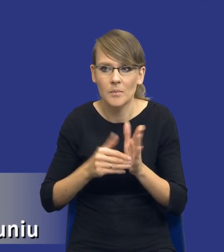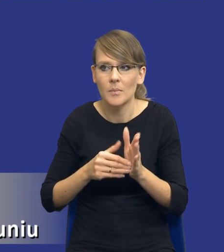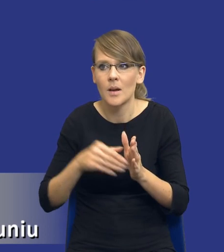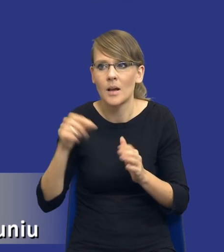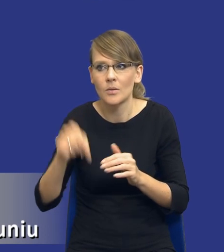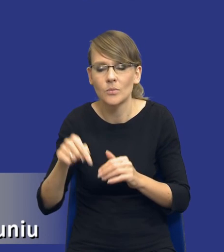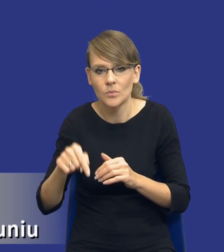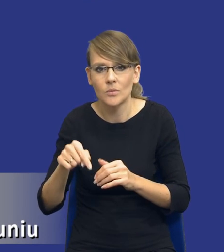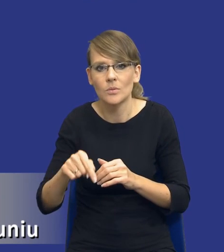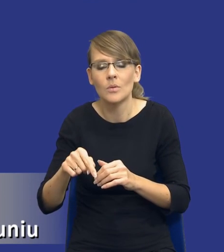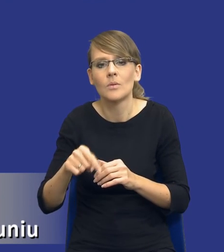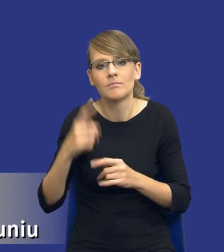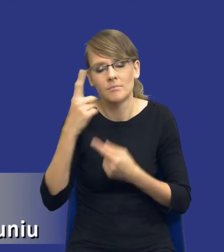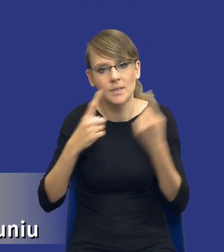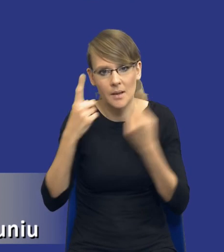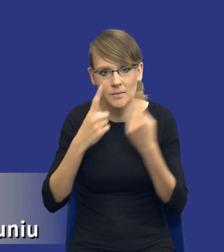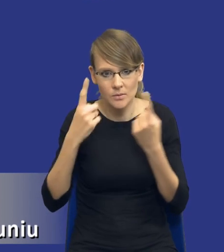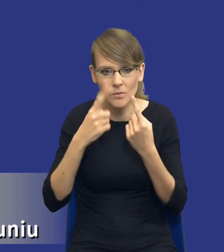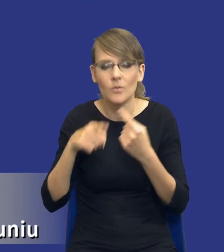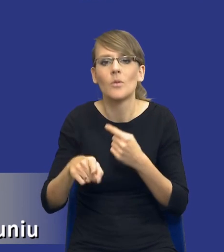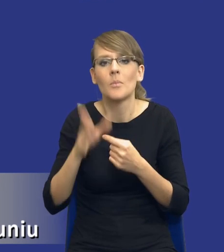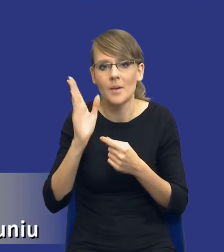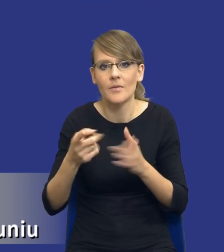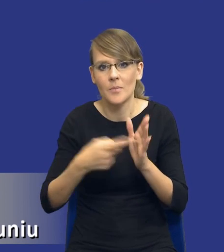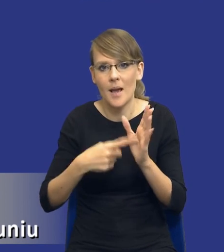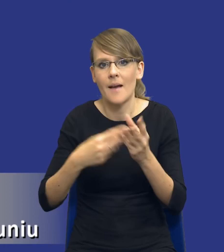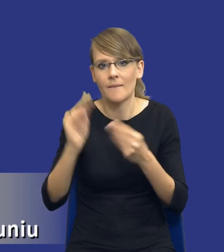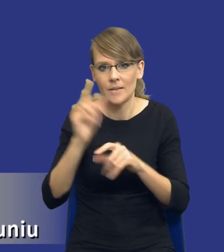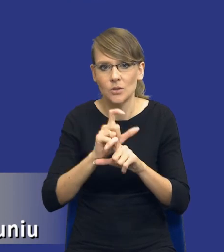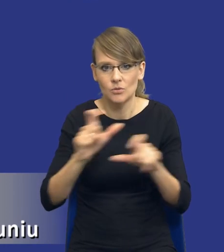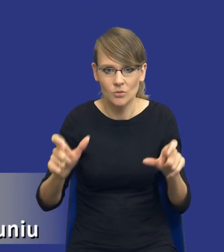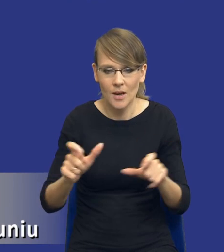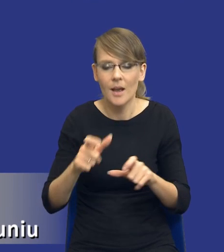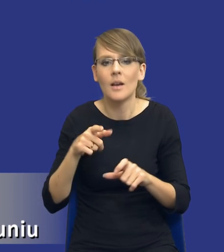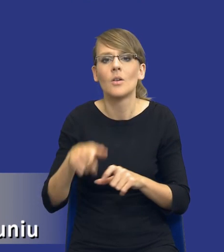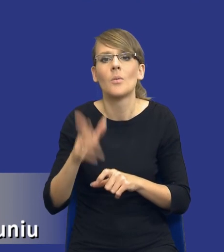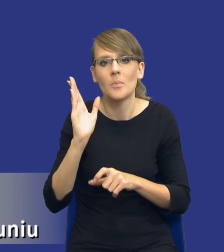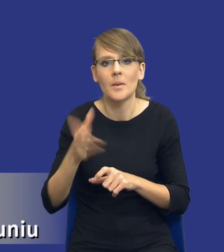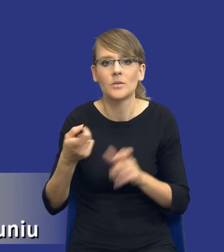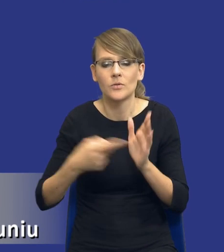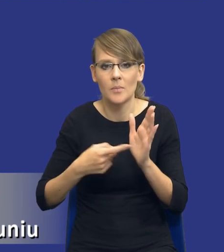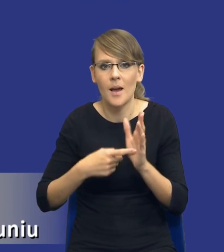tymi możliwościami zastanowić. One będą wymagały więcej czasu, one będą wymagały różnego zaangażowania